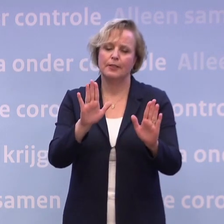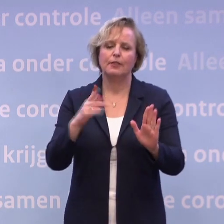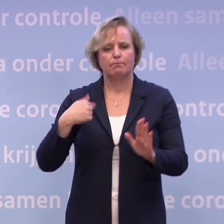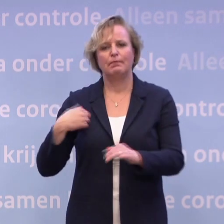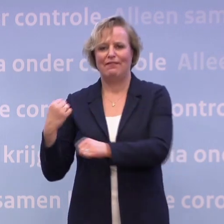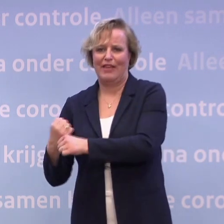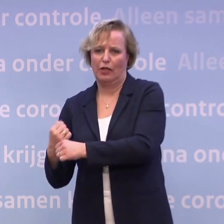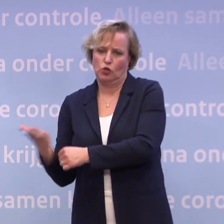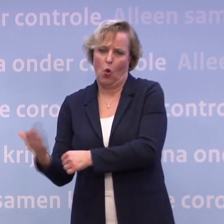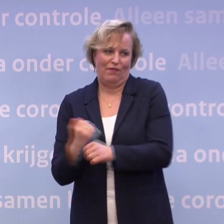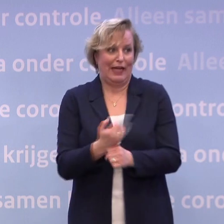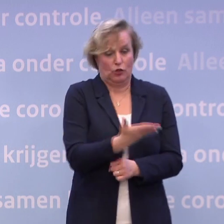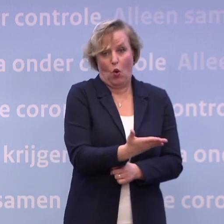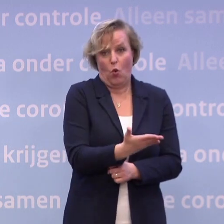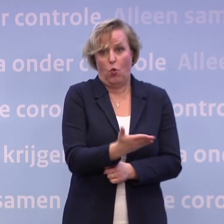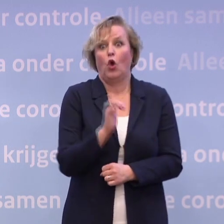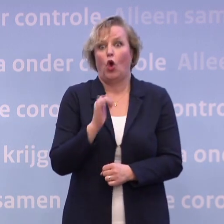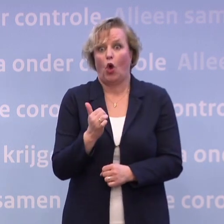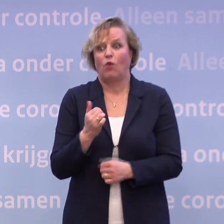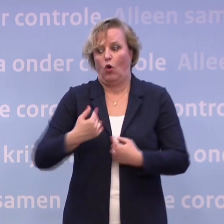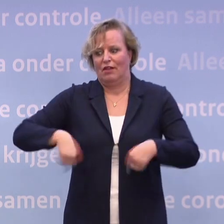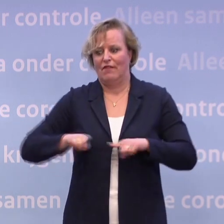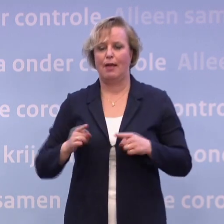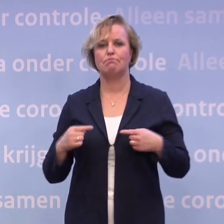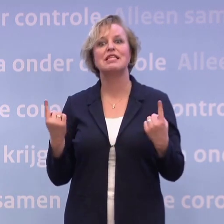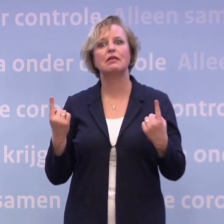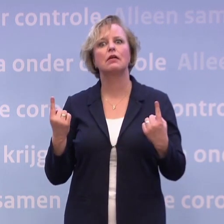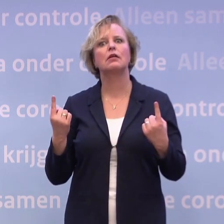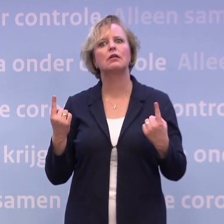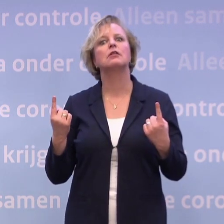...waardoor wij nu meer dan anderen ervoor staan om jullie te vertellen...